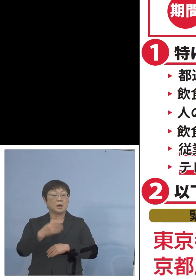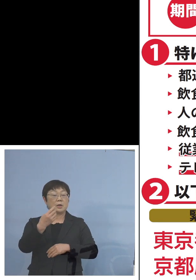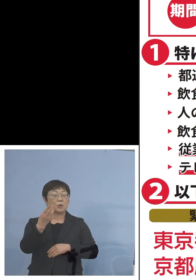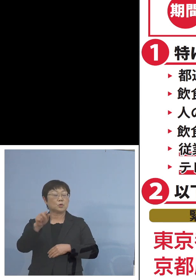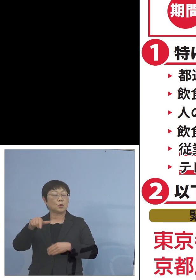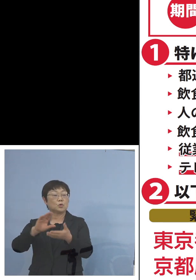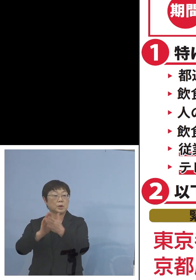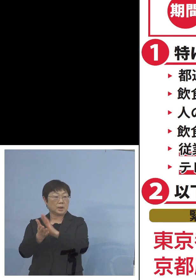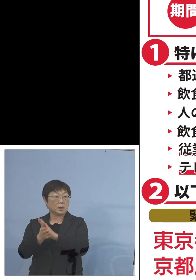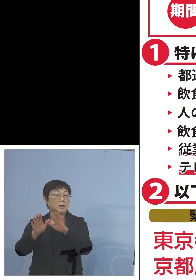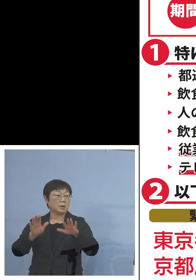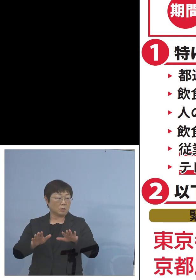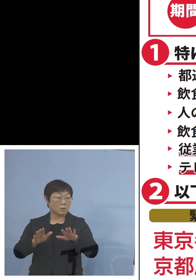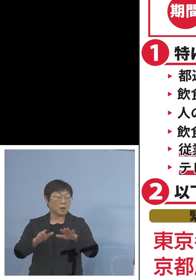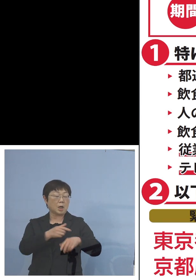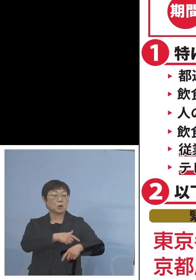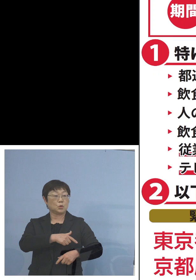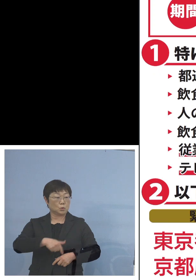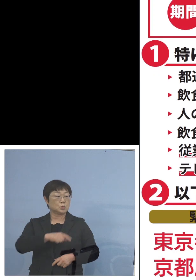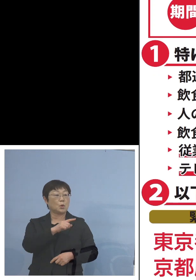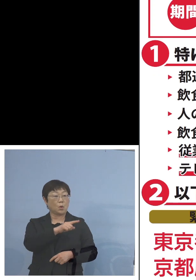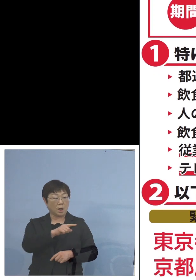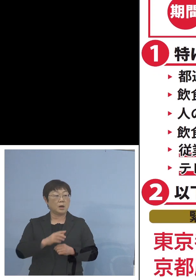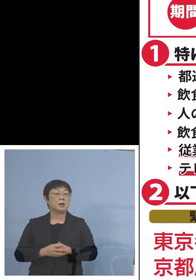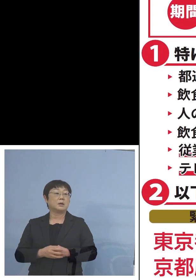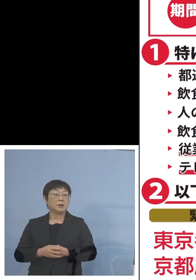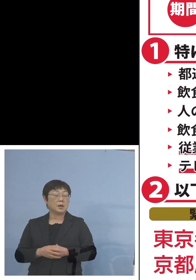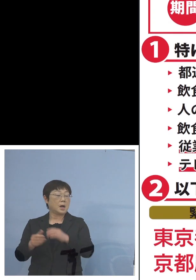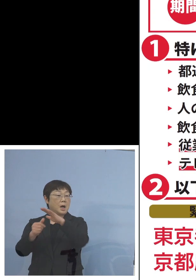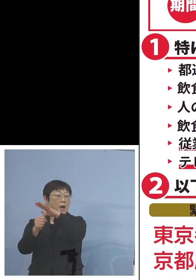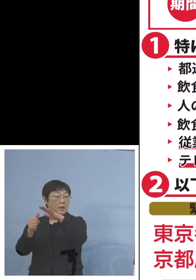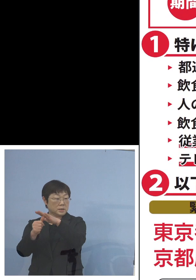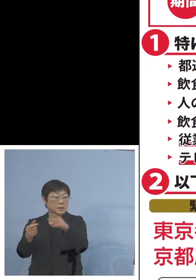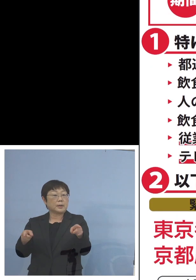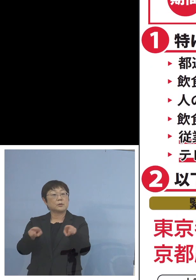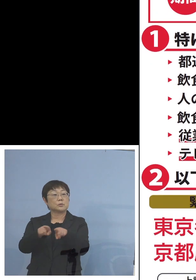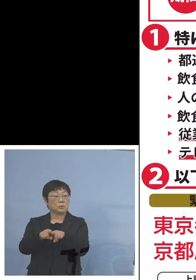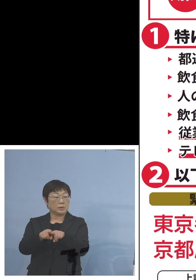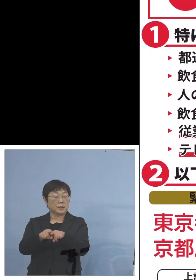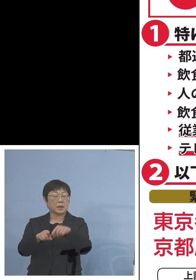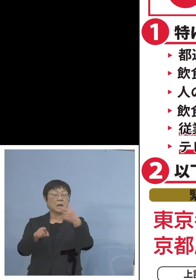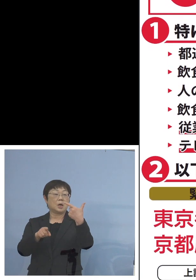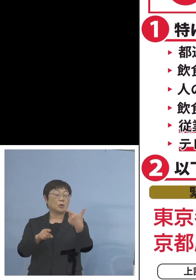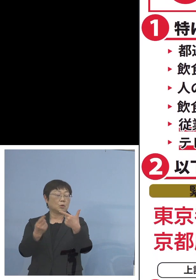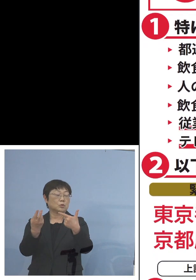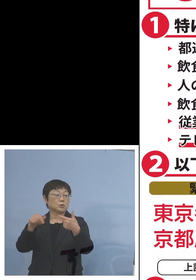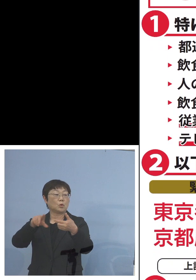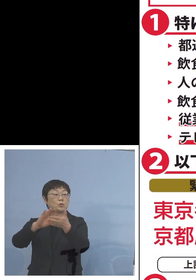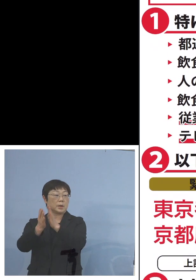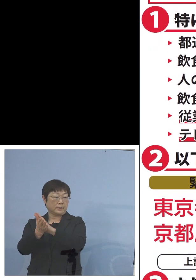今回は福岡県あるいは 愛知県が加わり6都府県となりました